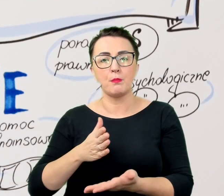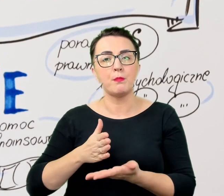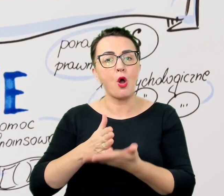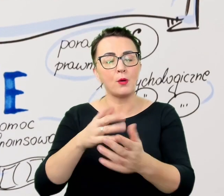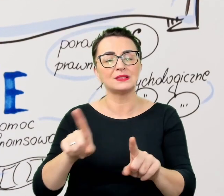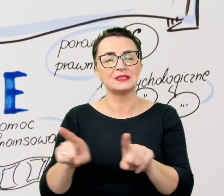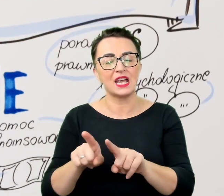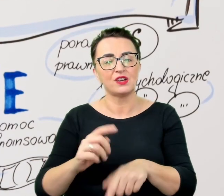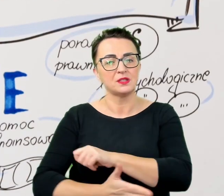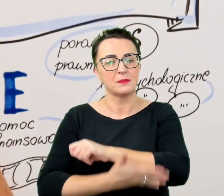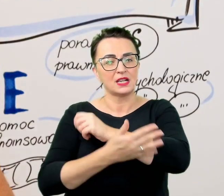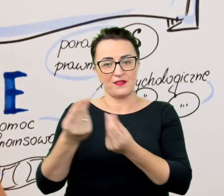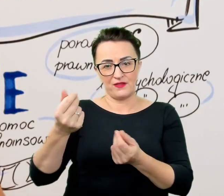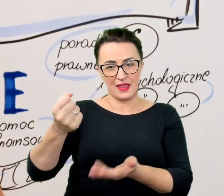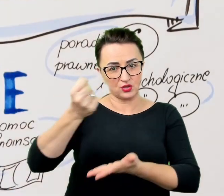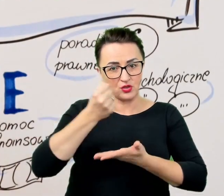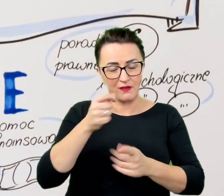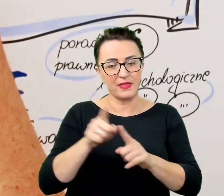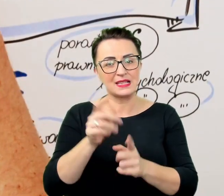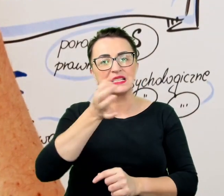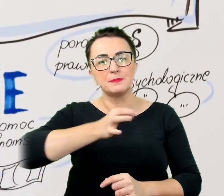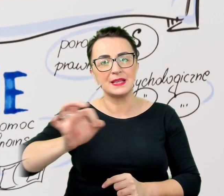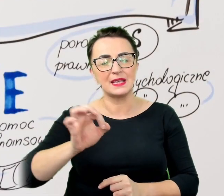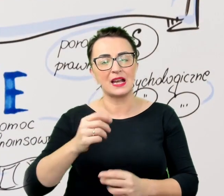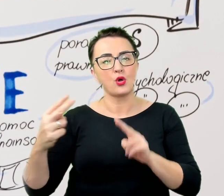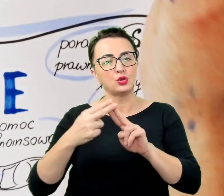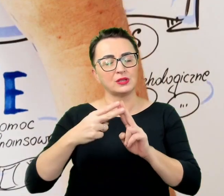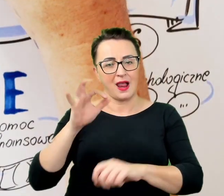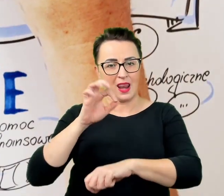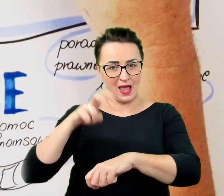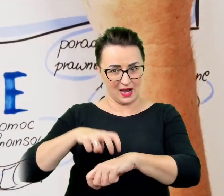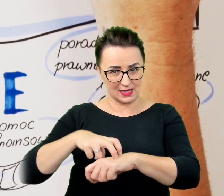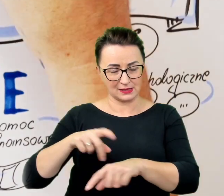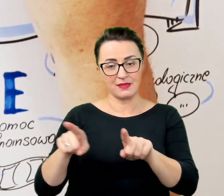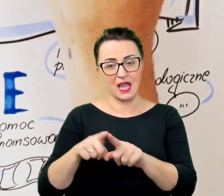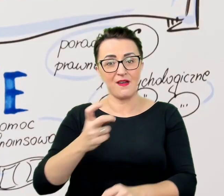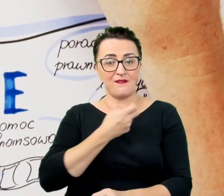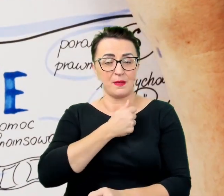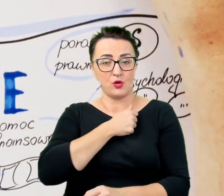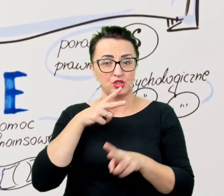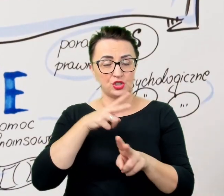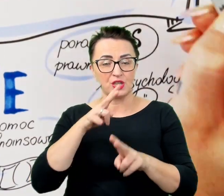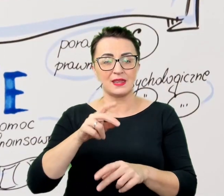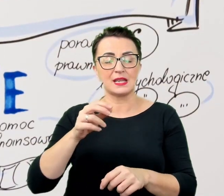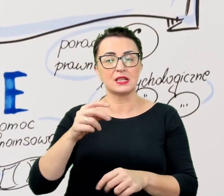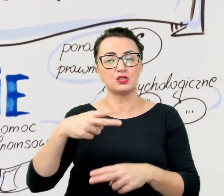wypożyczenie sprzętów w ramach inkubatora naukowo-dydaktycznego, pośredniczenie w kontaktach z władzami oraz z wykładowcami.